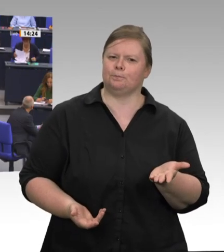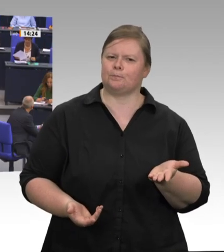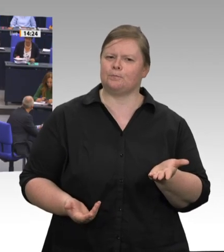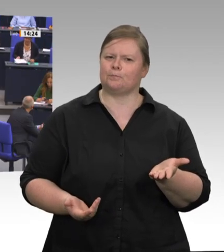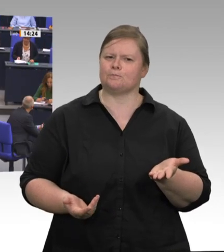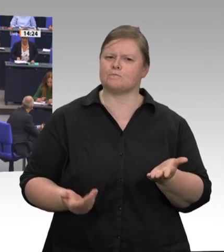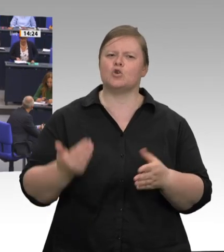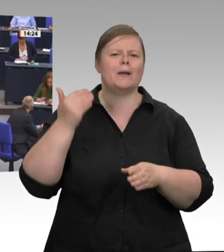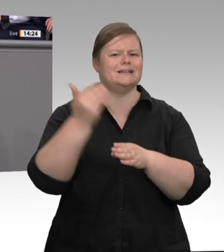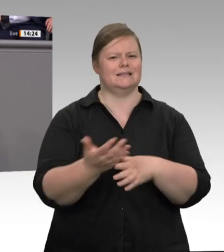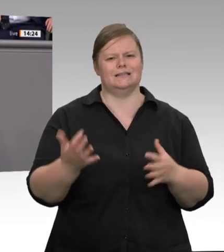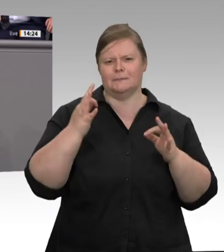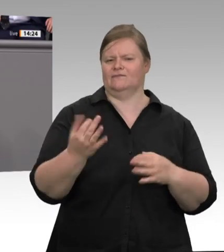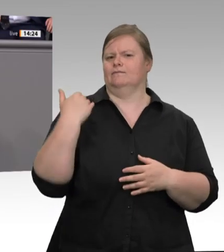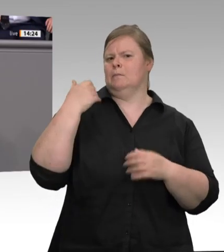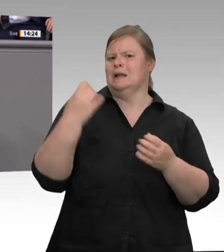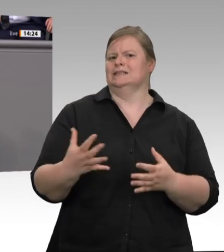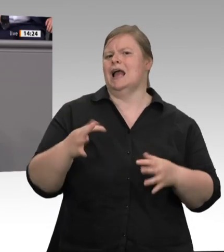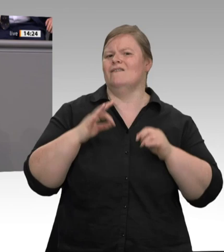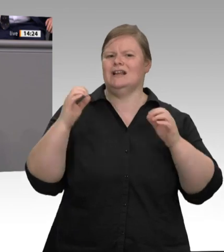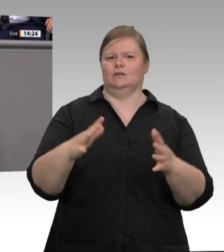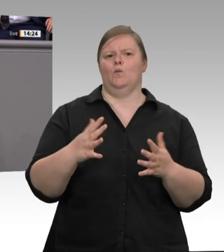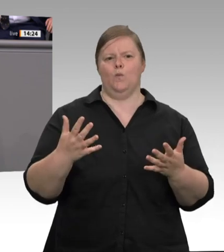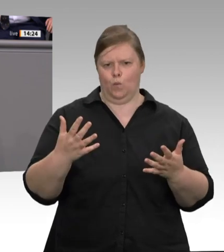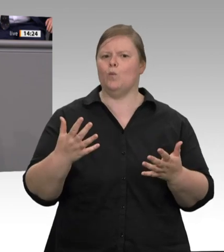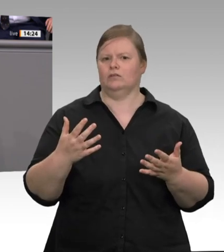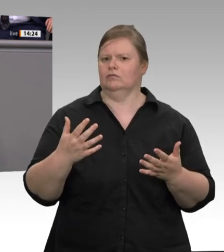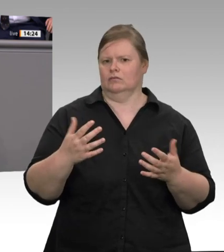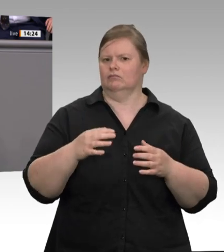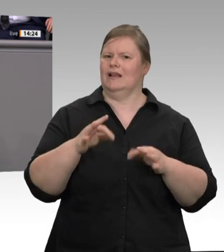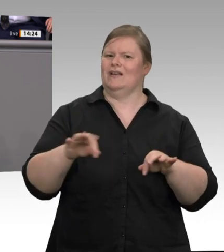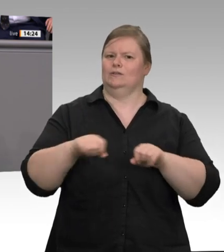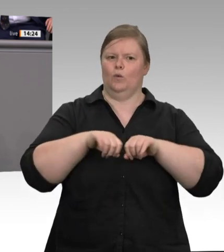Lebensmitteln. Aber es geht eben auch darum, endlich zielgenaue Lösungsvorschläge für